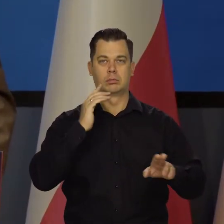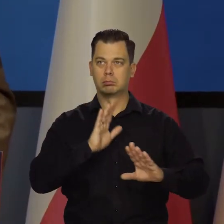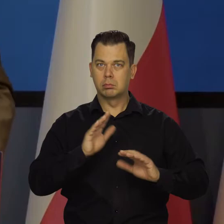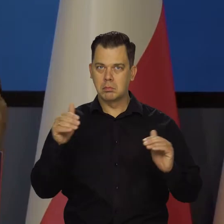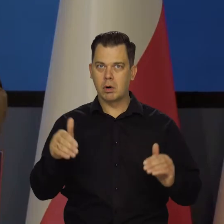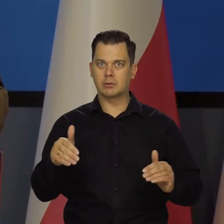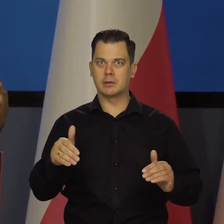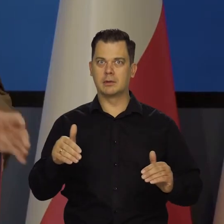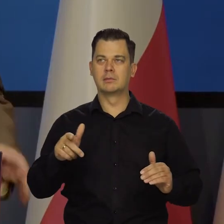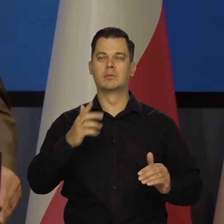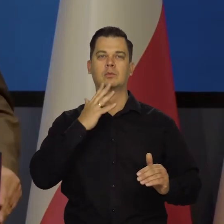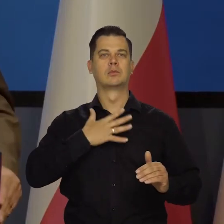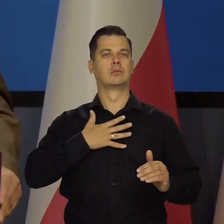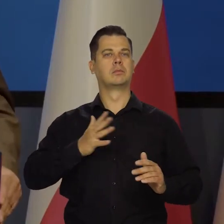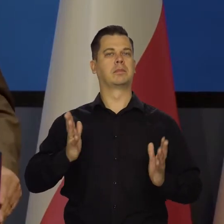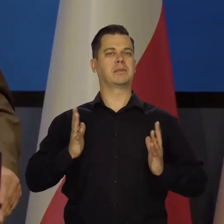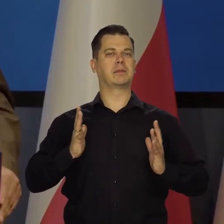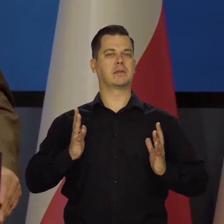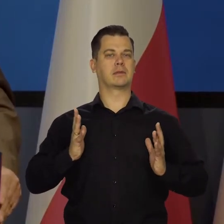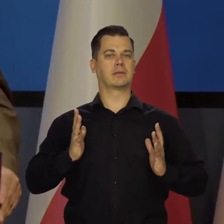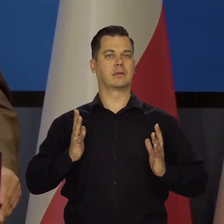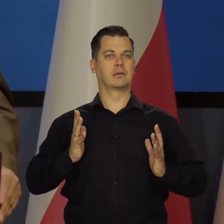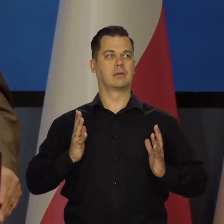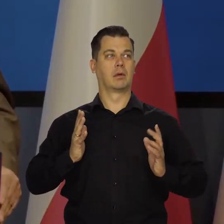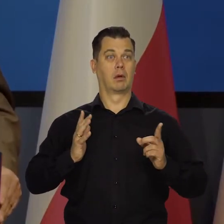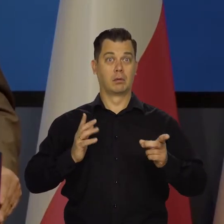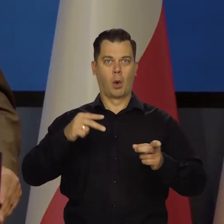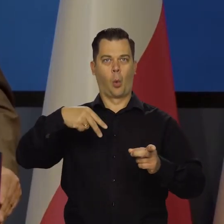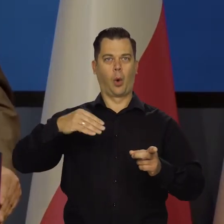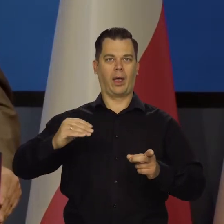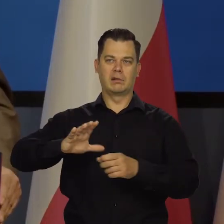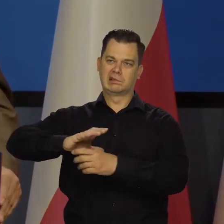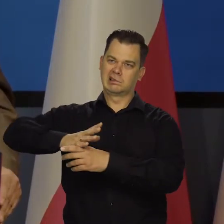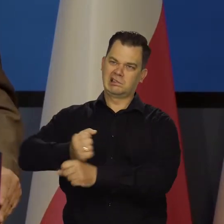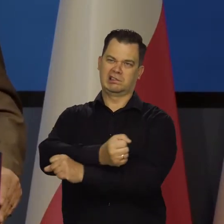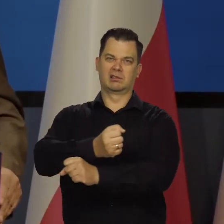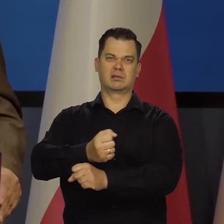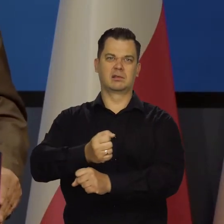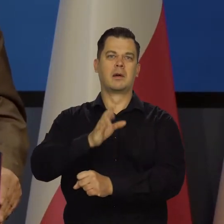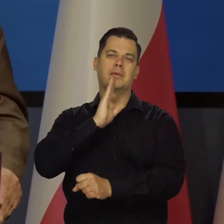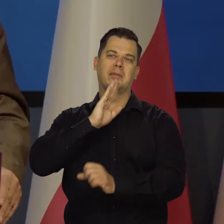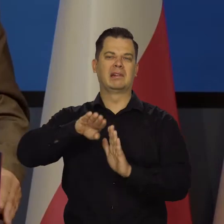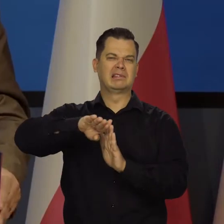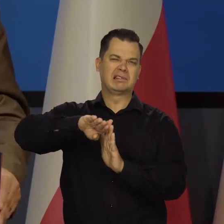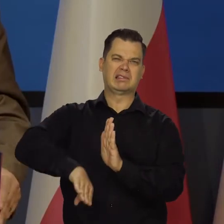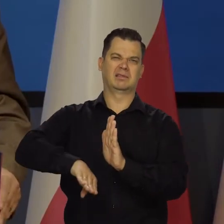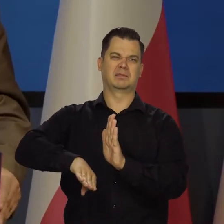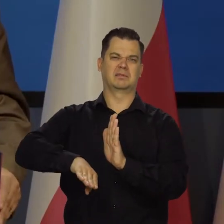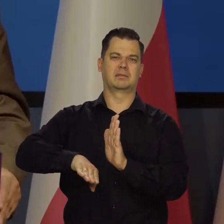Poczucia bezpieczeństwa i się próbuje nas utrącić, znów strącić do roli takiego,